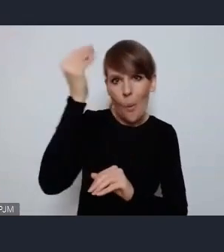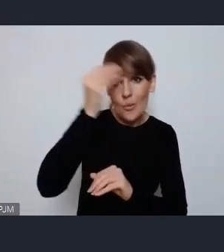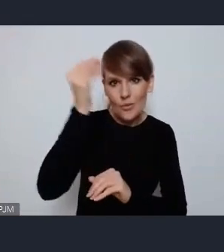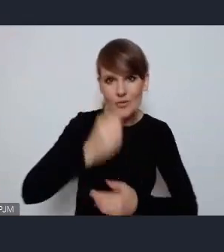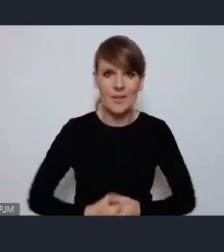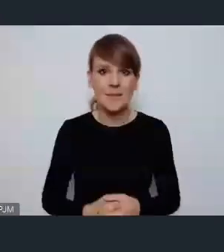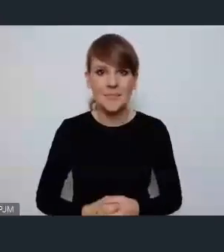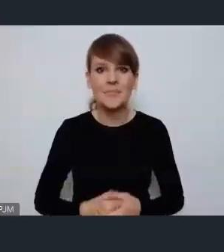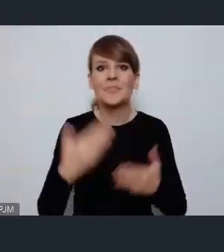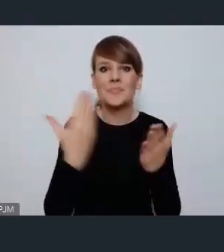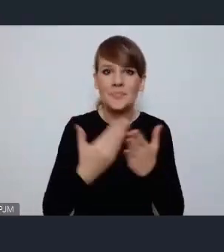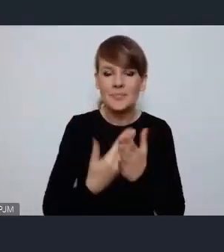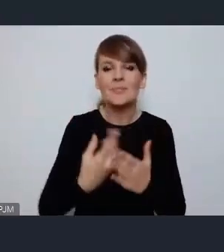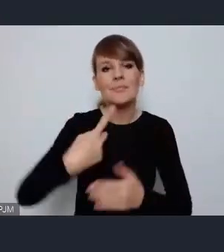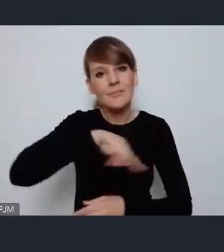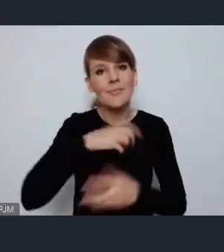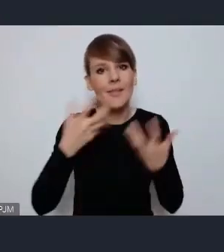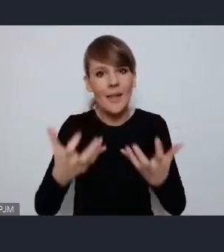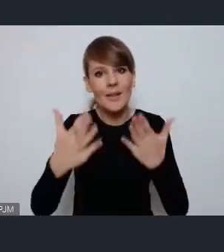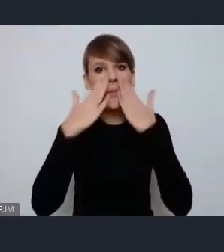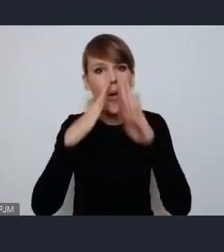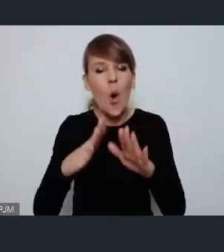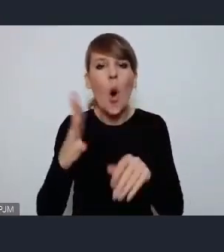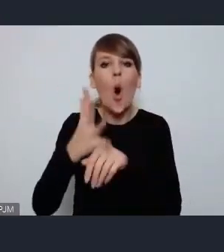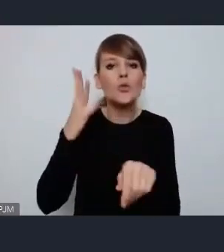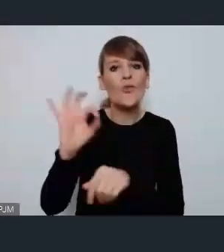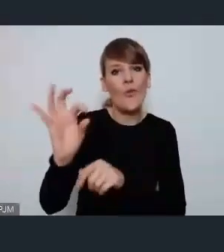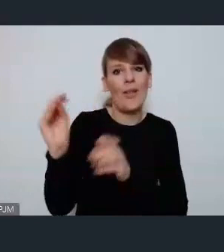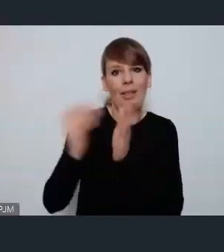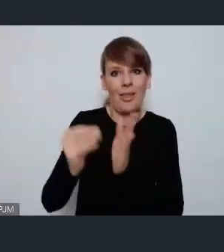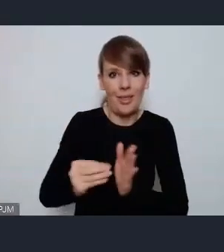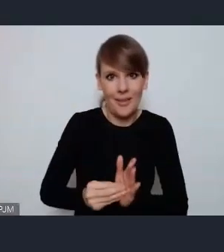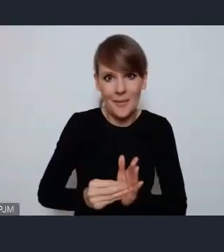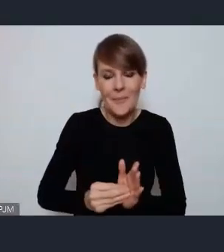Dlatego chętnie pokażemy Ostrowskie praktyki ale jeszcze z większą radością